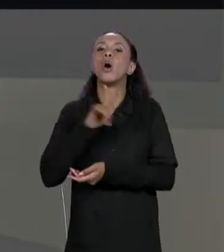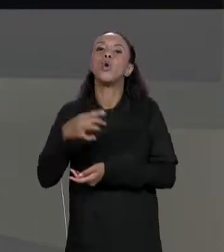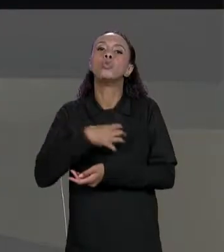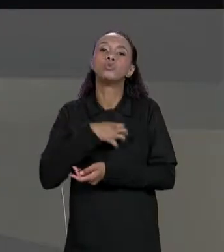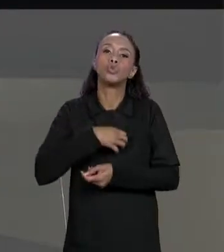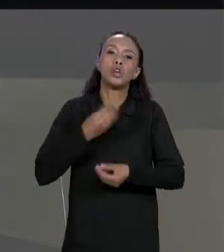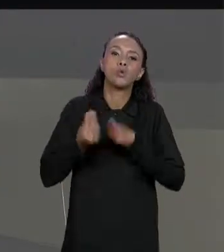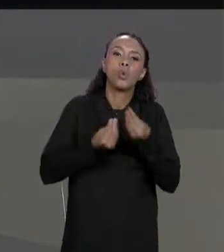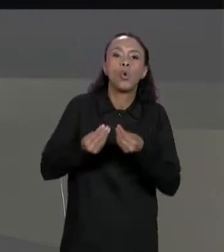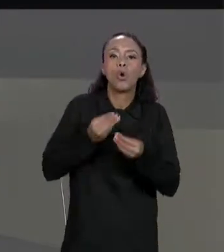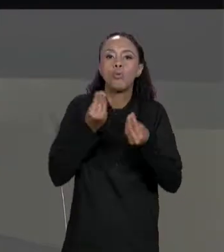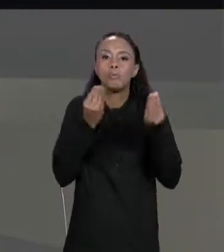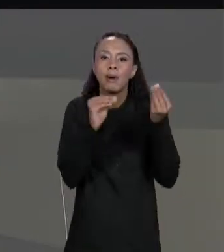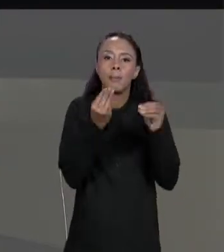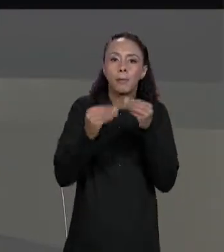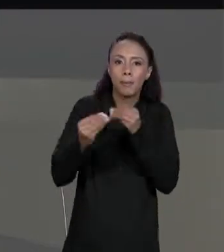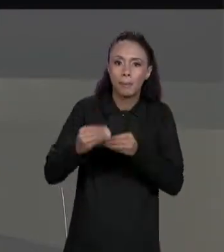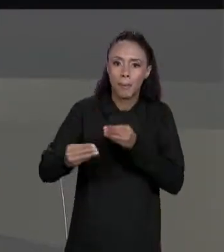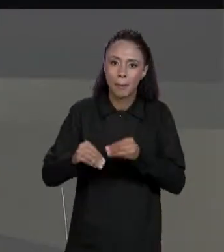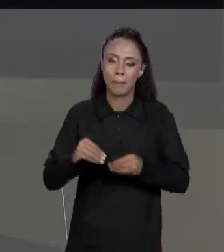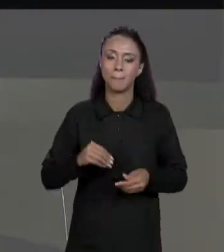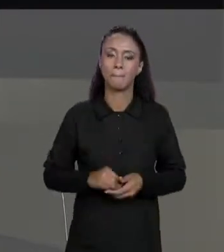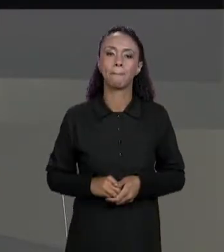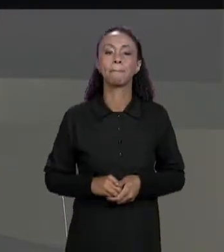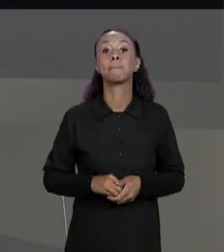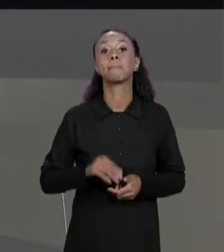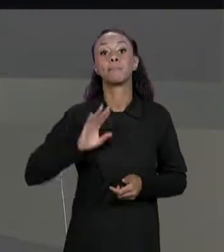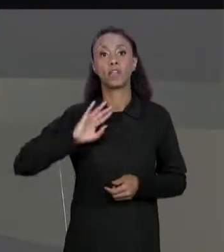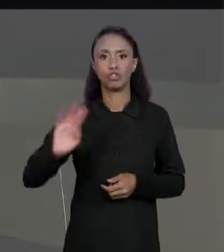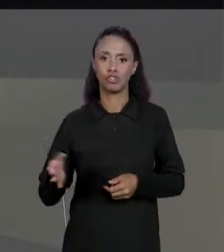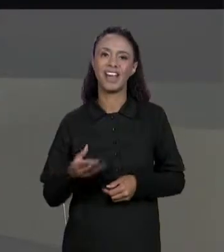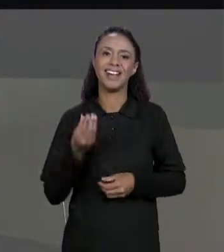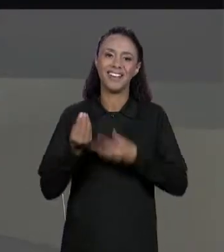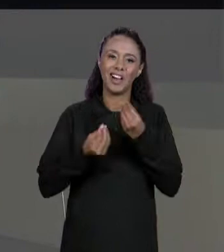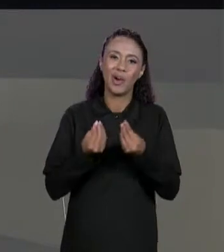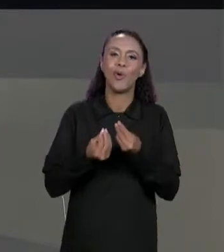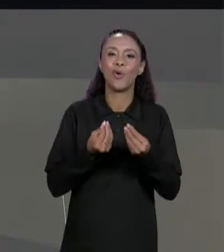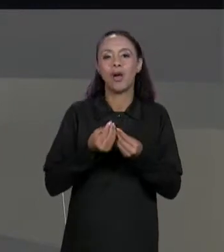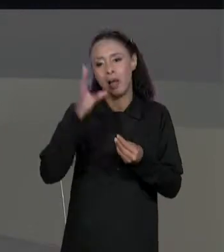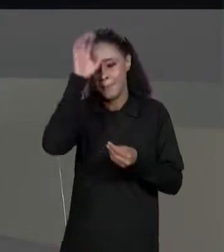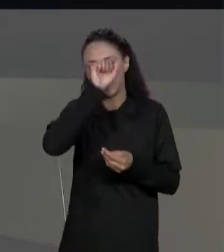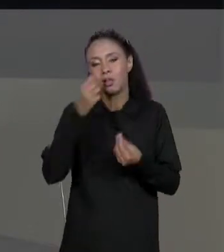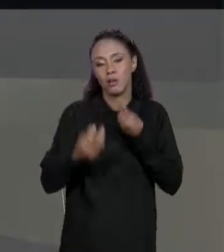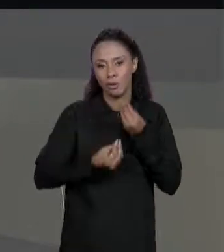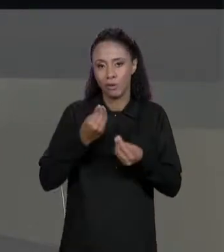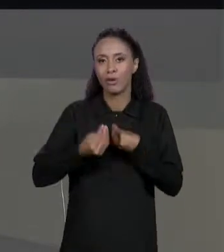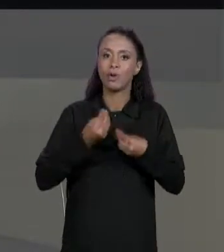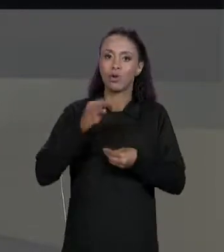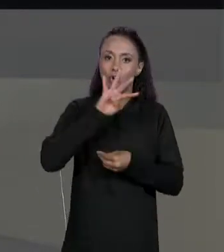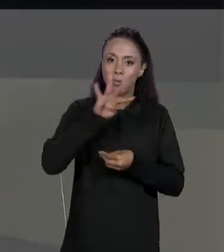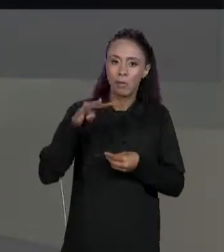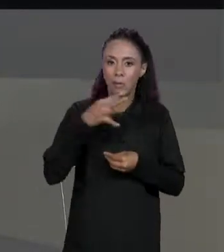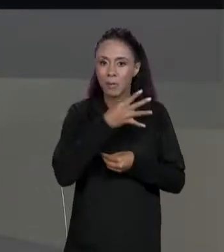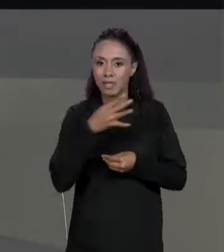USAMOS DUAS MATRIZES AGORA PARA GERAR A MATRIZ FINAL, NÉ, A GENTE USOU A MATRIZ DE VALORES E A MATRIZ DE DESCONTOS PARA GERAR